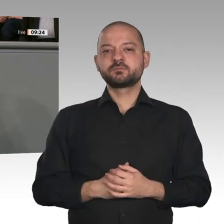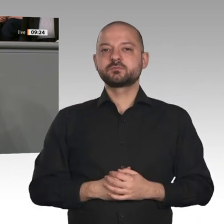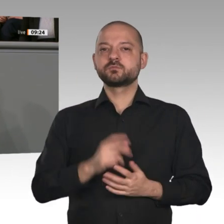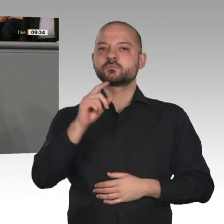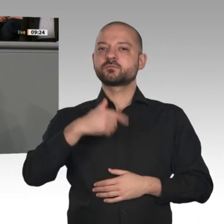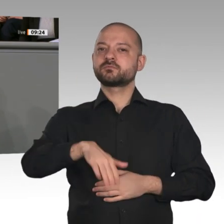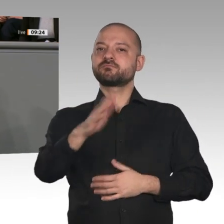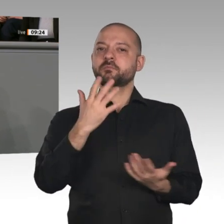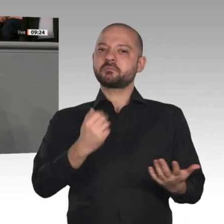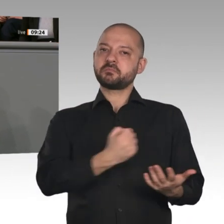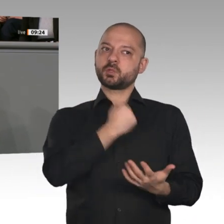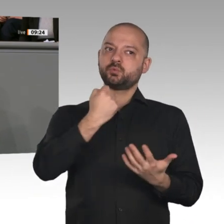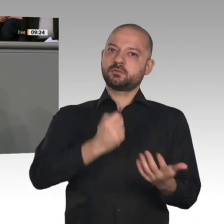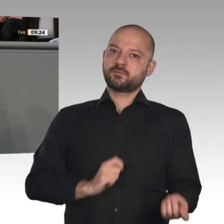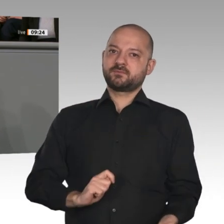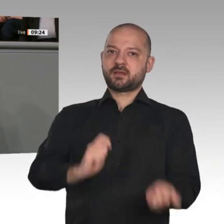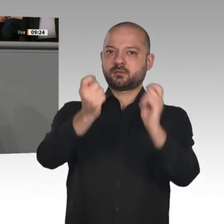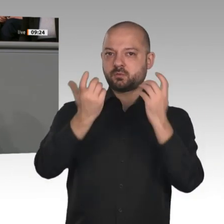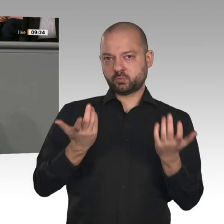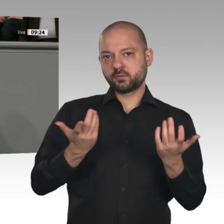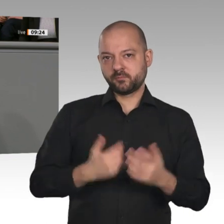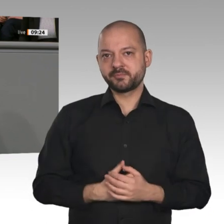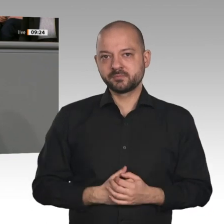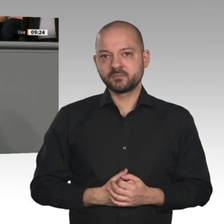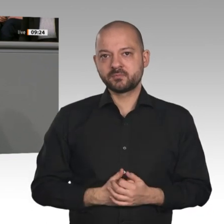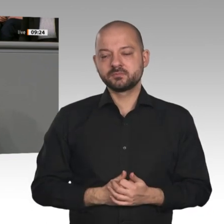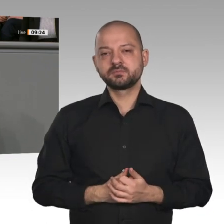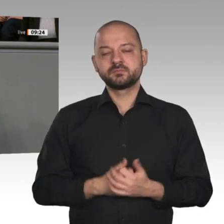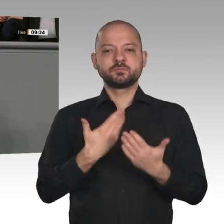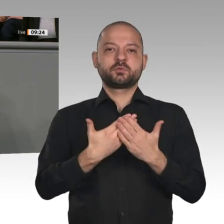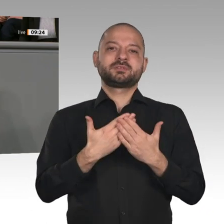ohne Plan vorschnell Ideen umsetzen. Wer täglich neue Vorschläge durch die Medien